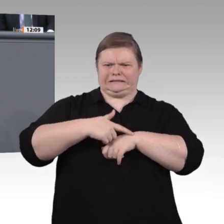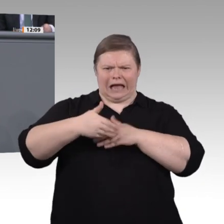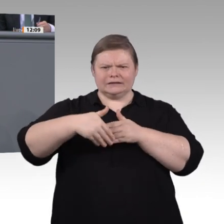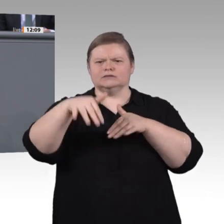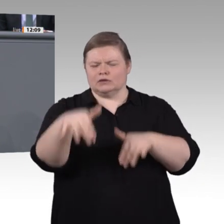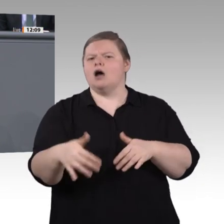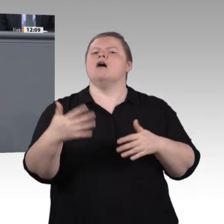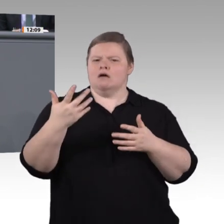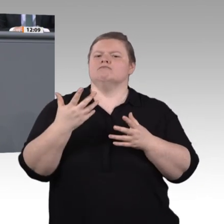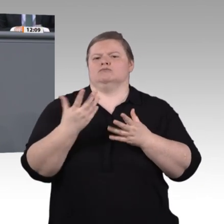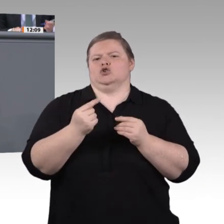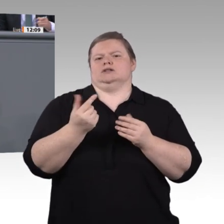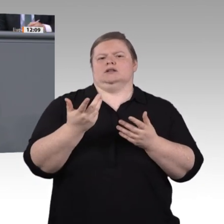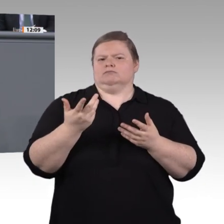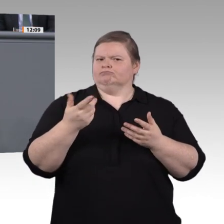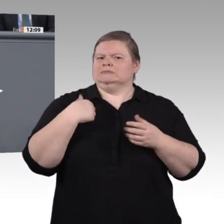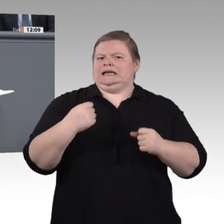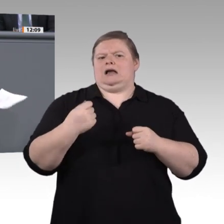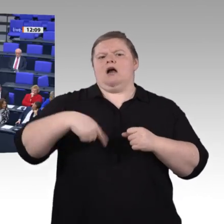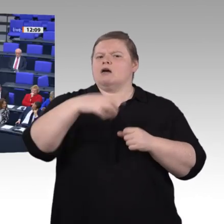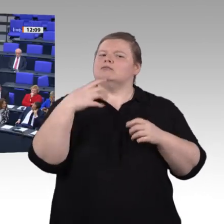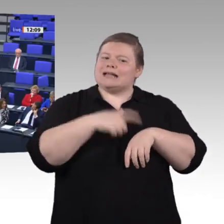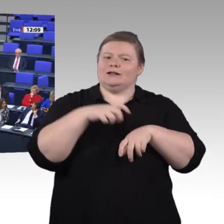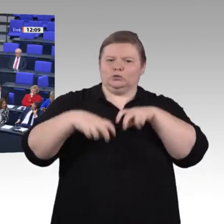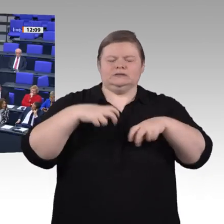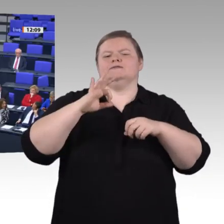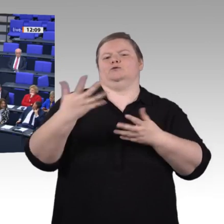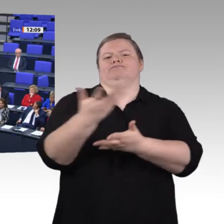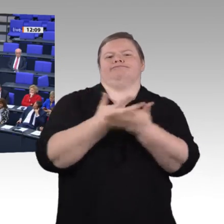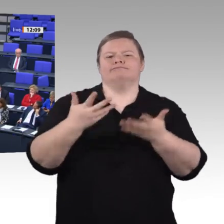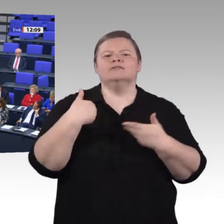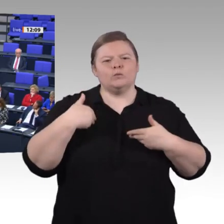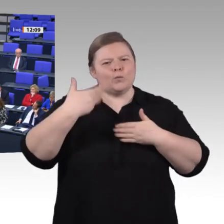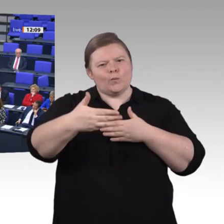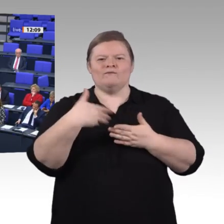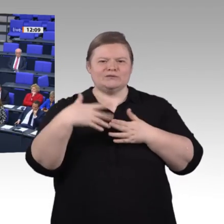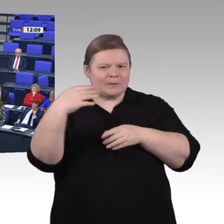mit ganz viel Wissen, Rat und Tat zur Seite stehen. Vielen Dank, Frau Kollegin. –